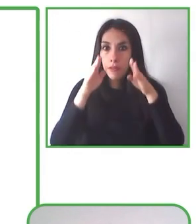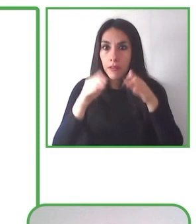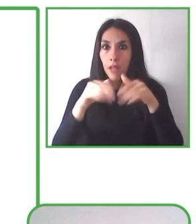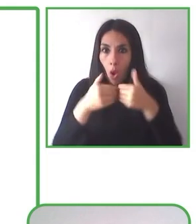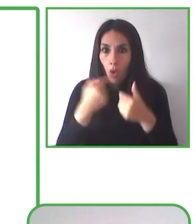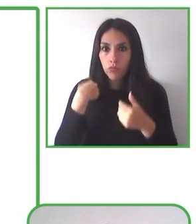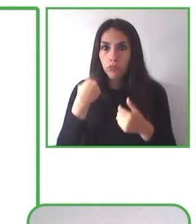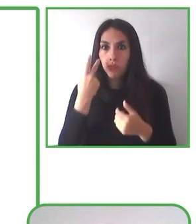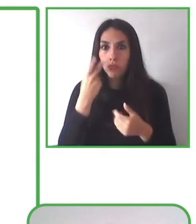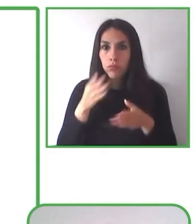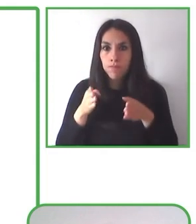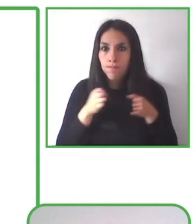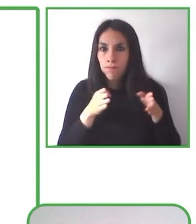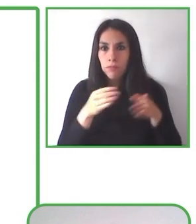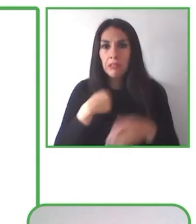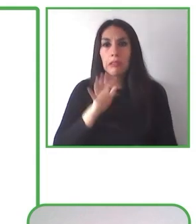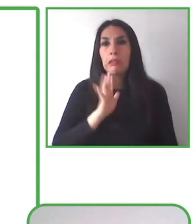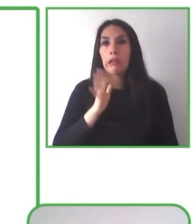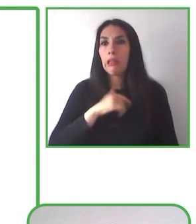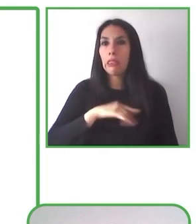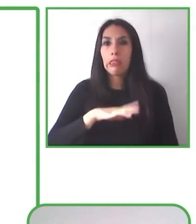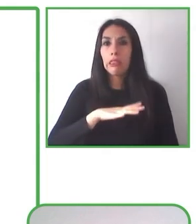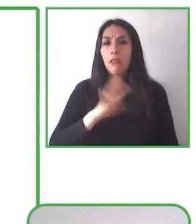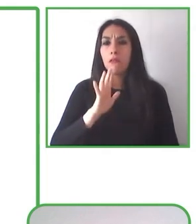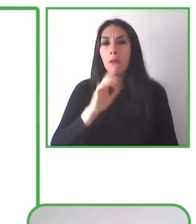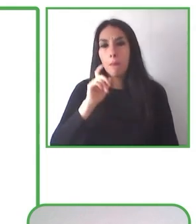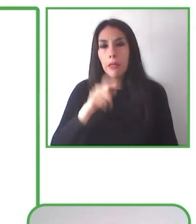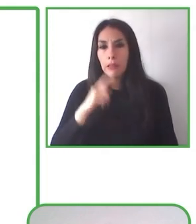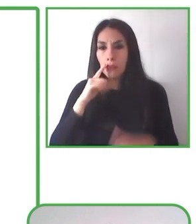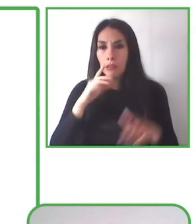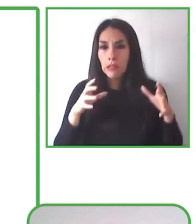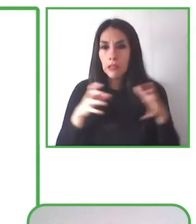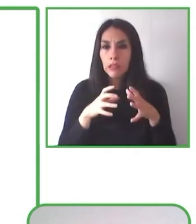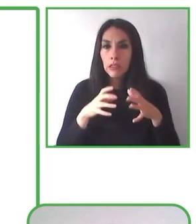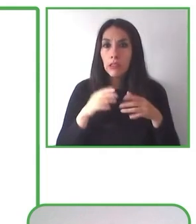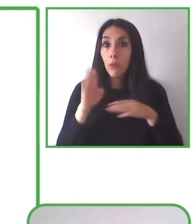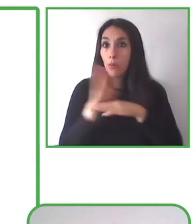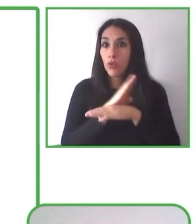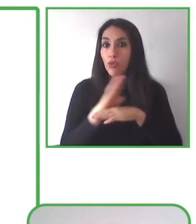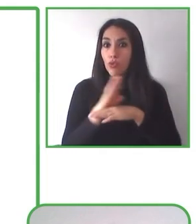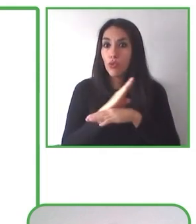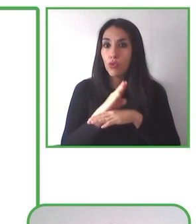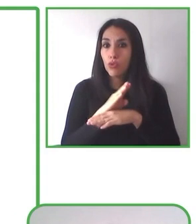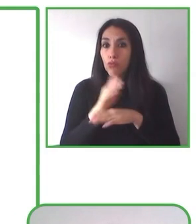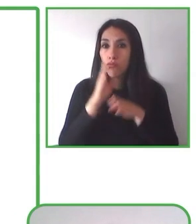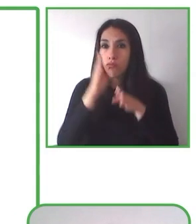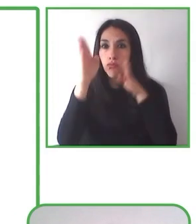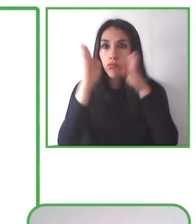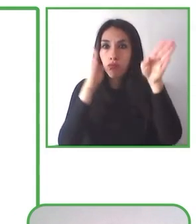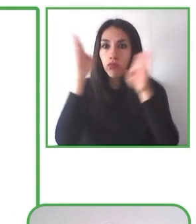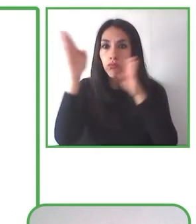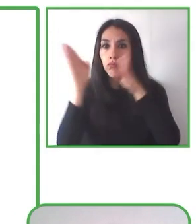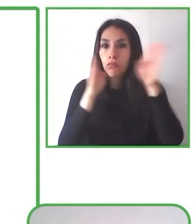de la naturaleza. Otro producto de este programa es también el entrenamiento y las